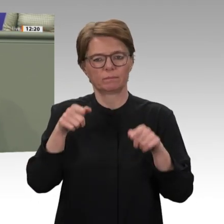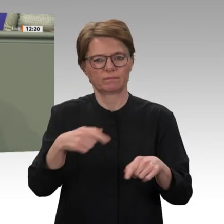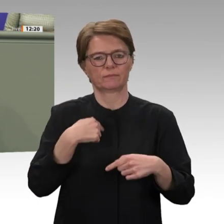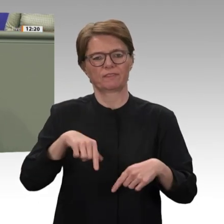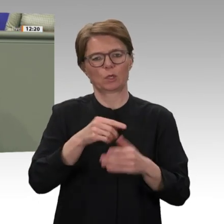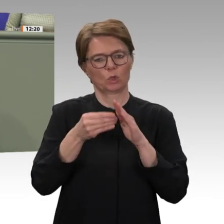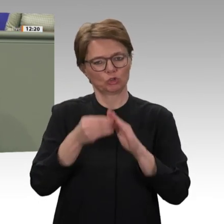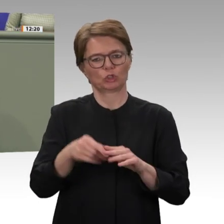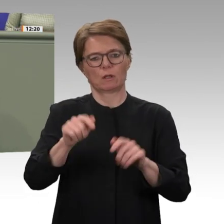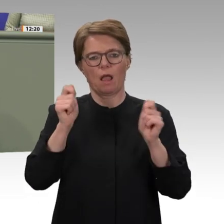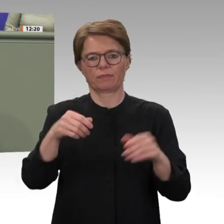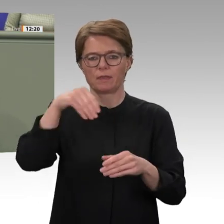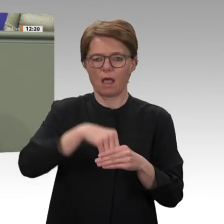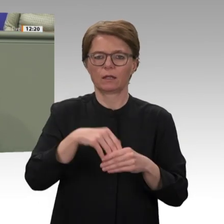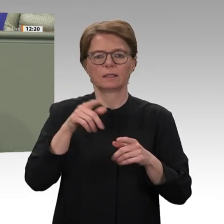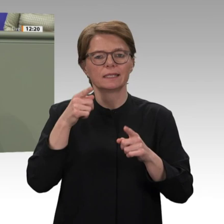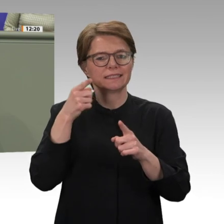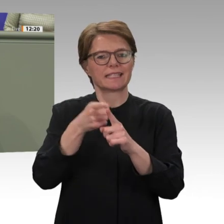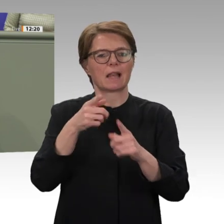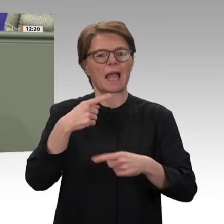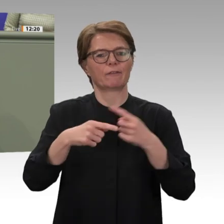wir uns bei der Abstimmung über die Anträge der Koalition und der Grünen